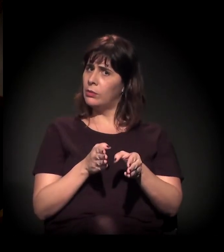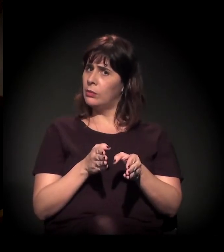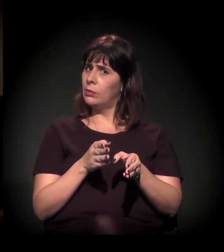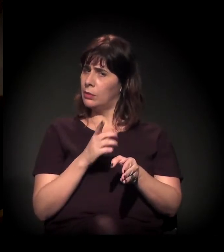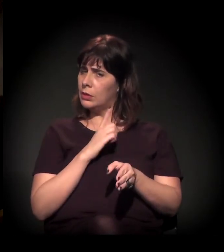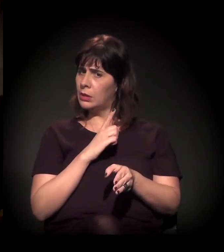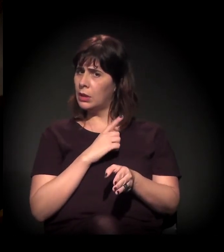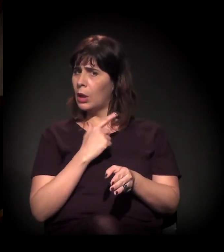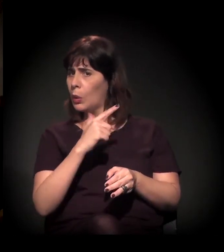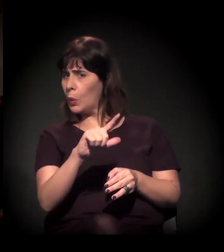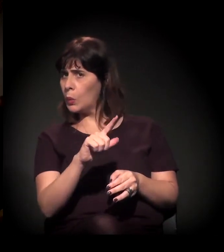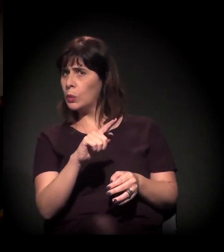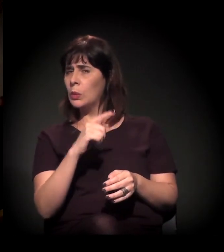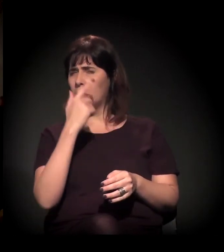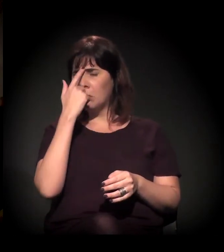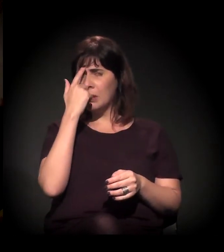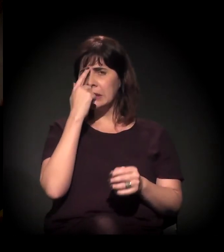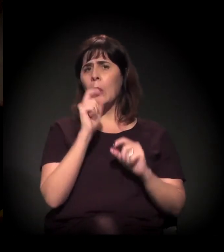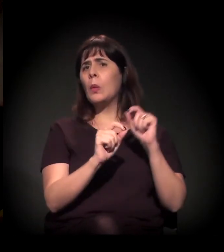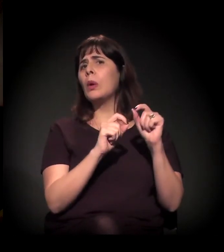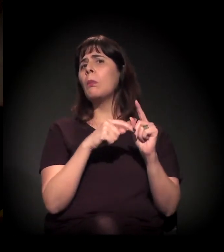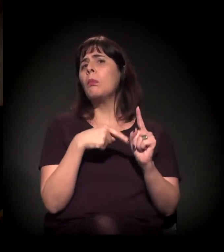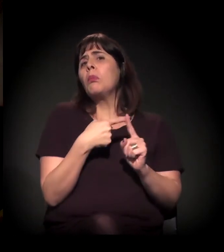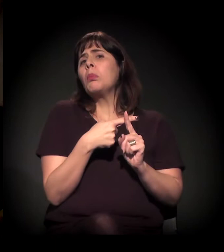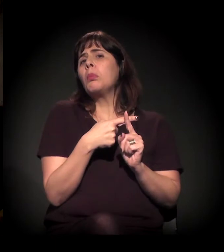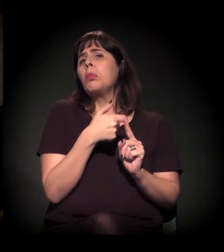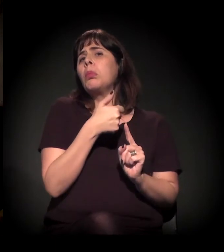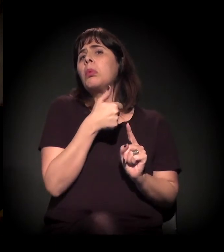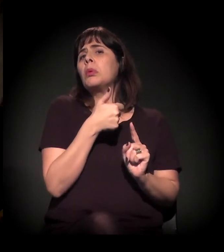tentando ver um lado positivo no que está acontecendo,